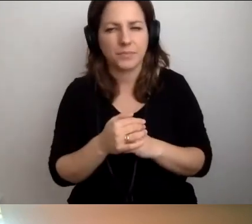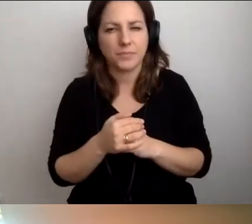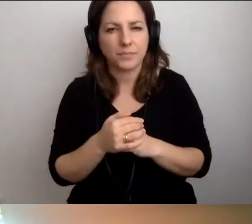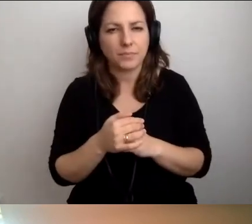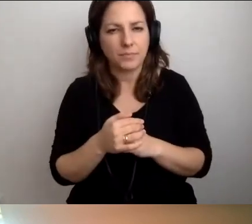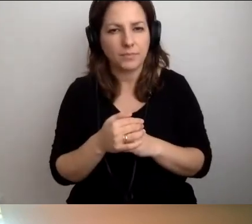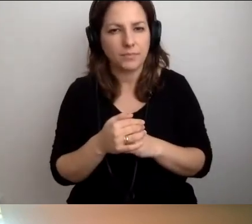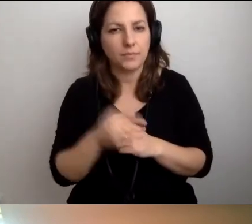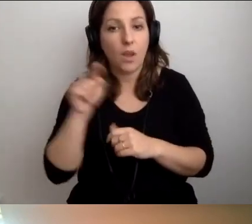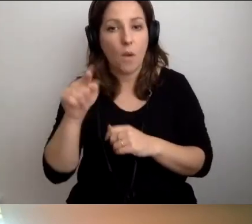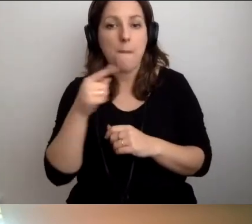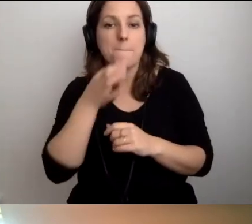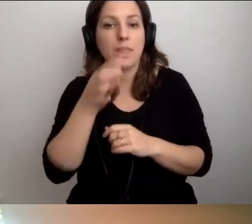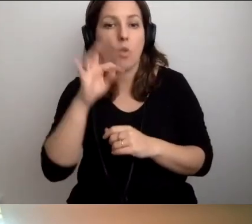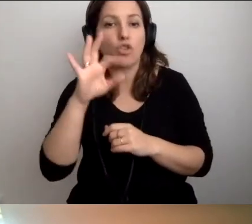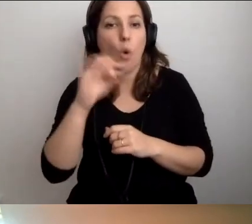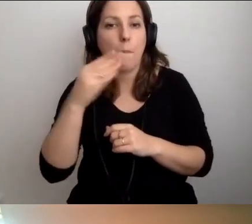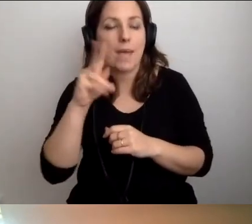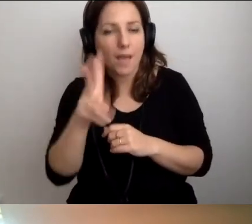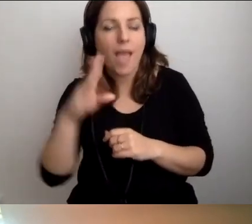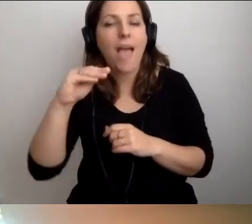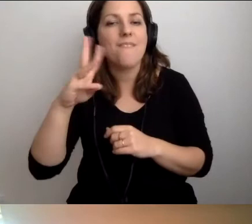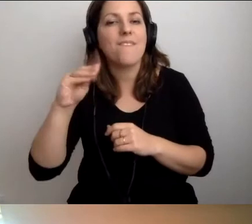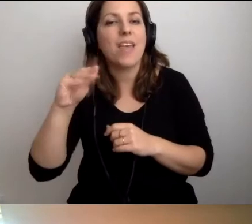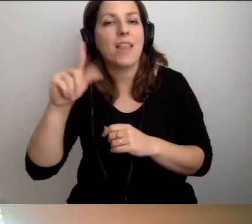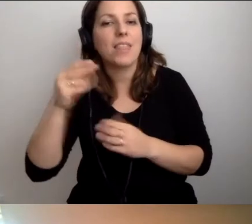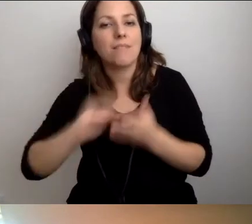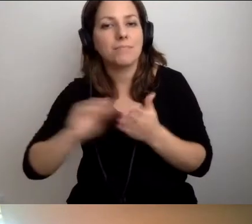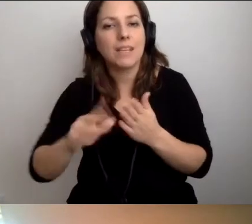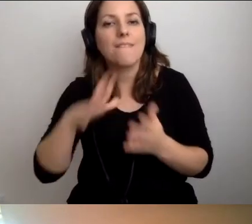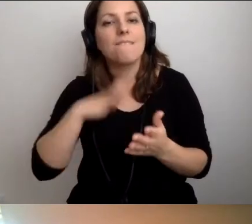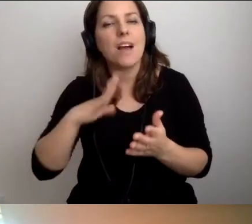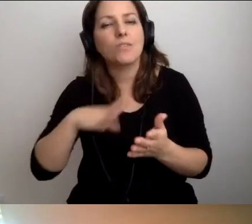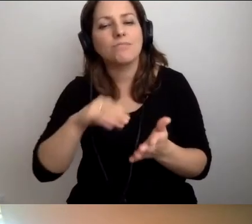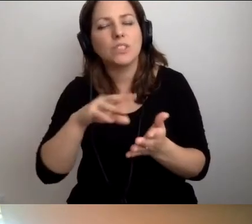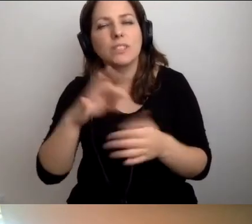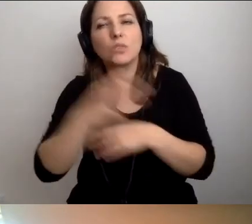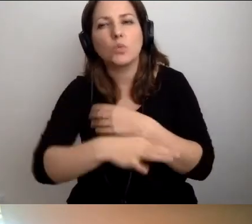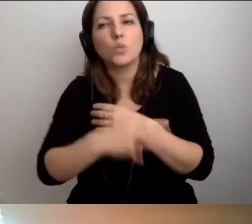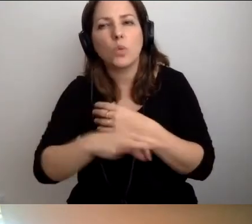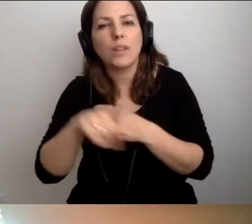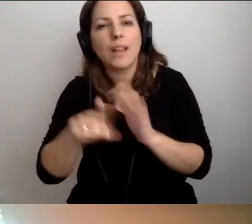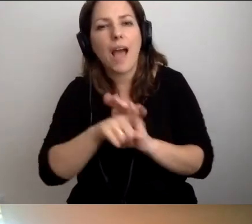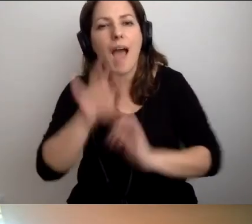MAŁGORZATA: O to pytał Tomek. Ewelina napisała, że warto prowadzić zajęcia z dostępności dla studentów architektury.